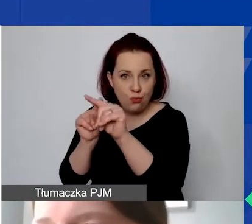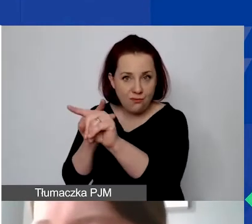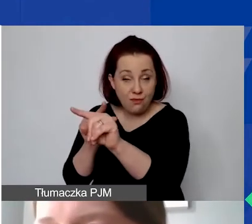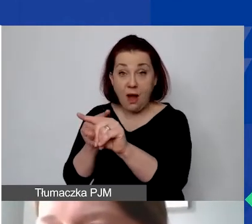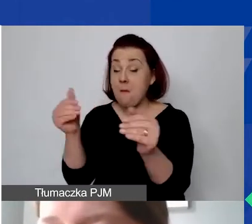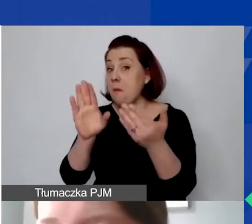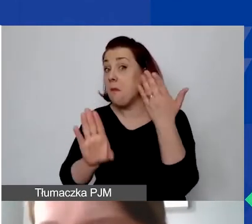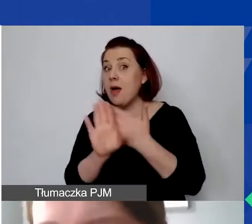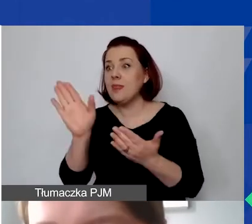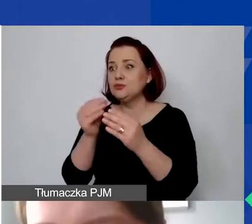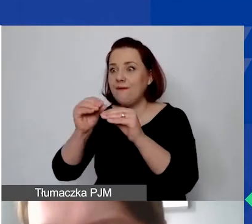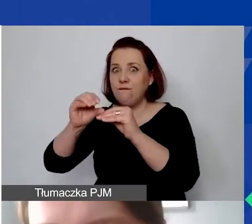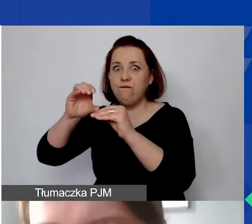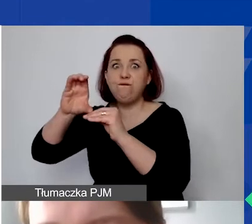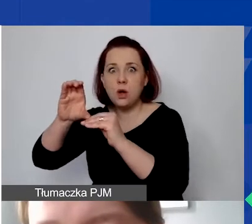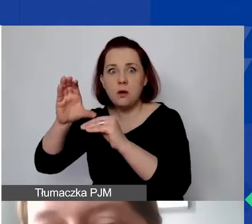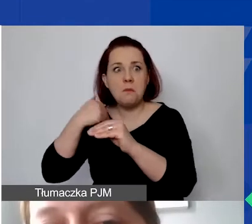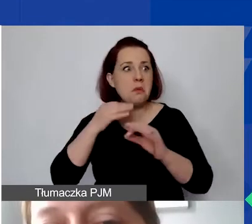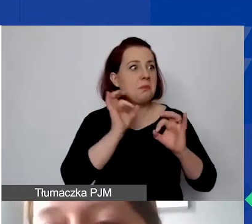że otrzymają państwo więcej złotówek, niż założyli w budżecie.